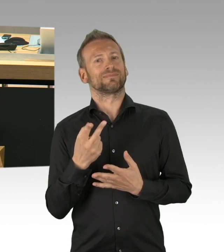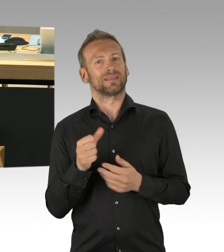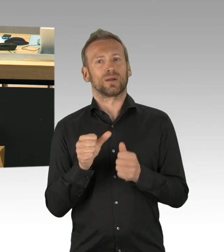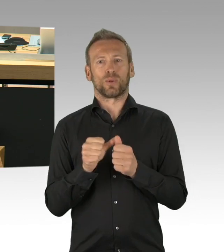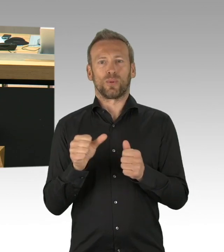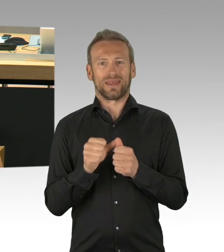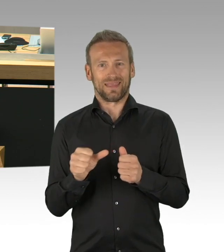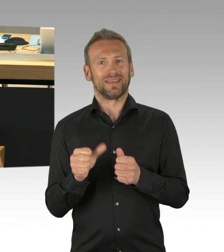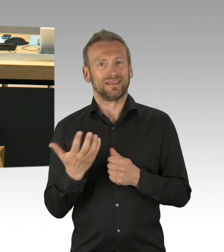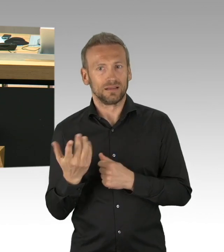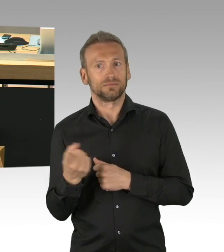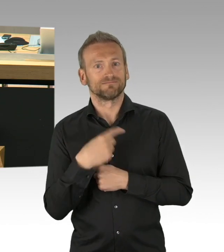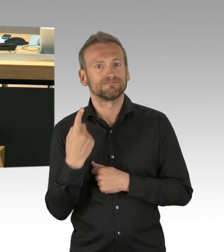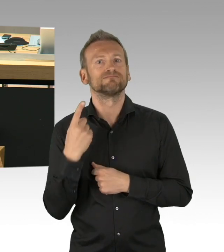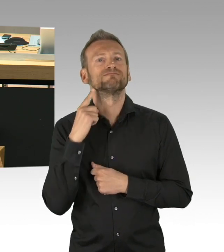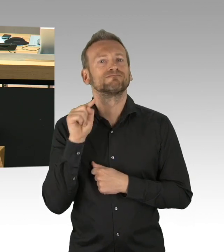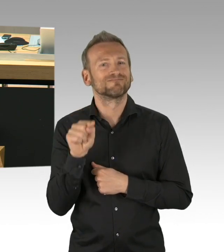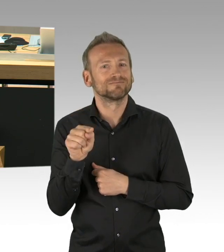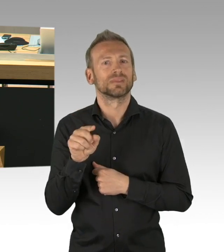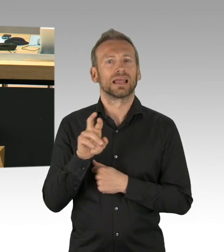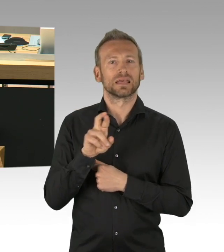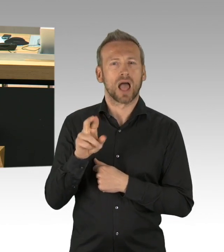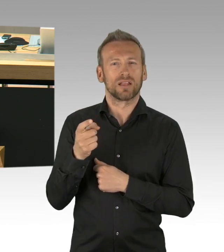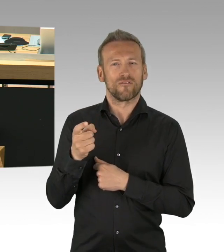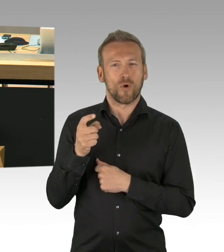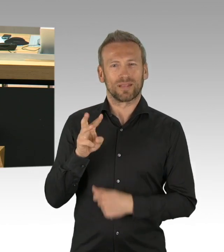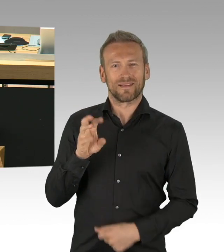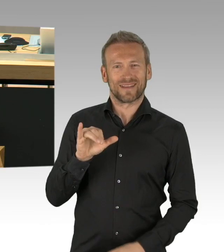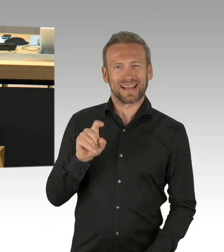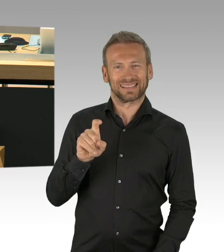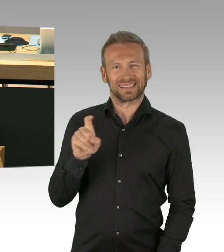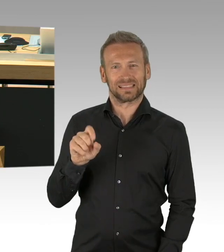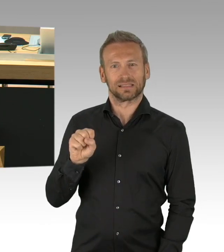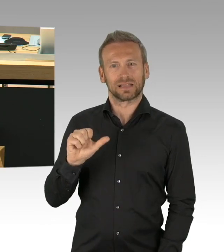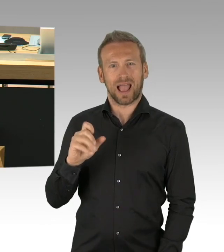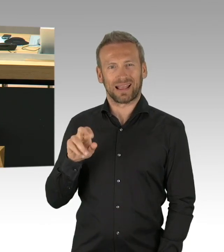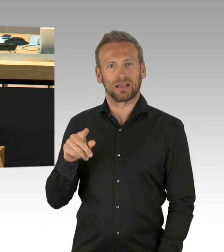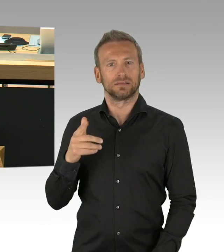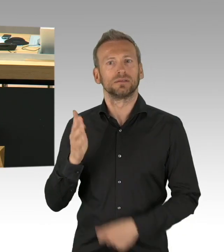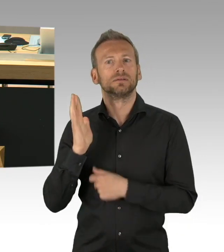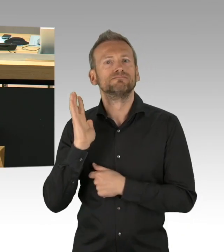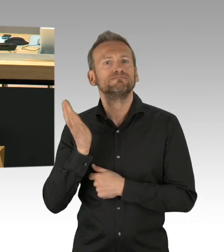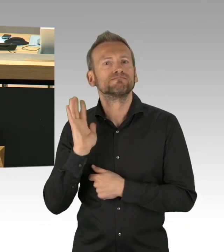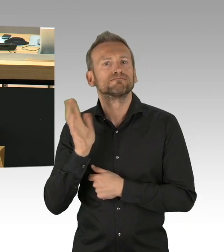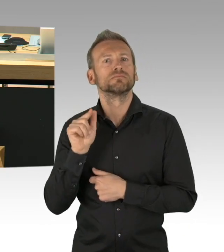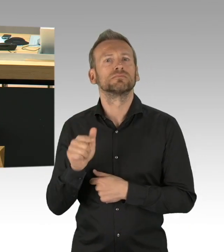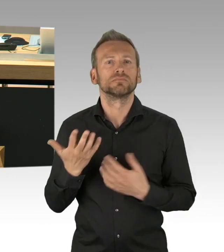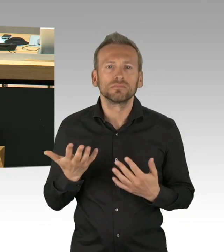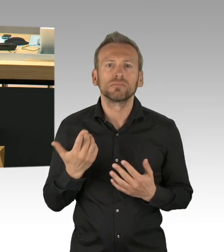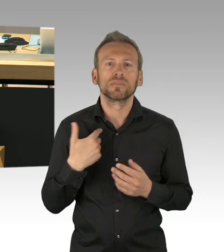dass niemand das begründet hätte. Insofern gibt es keinen Grund für eine Dringlichkeit, sondern es gibt einen Konsens in diesem Haus,